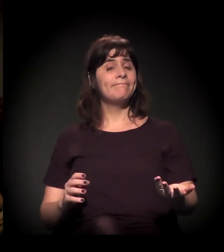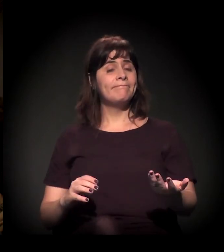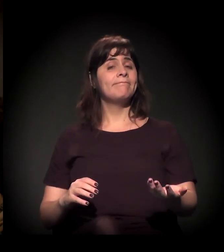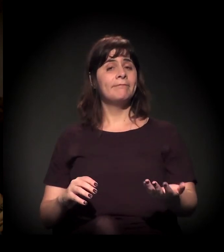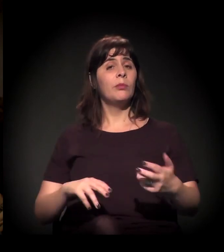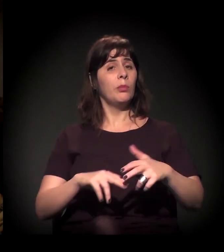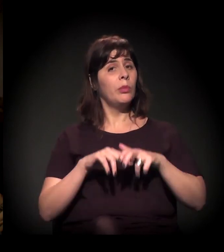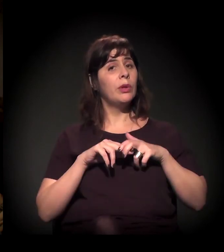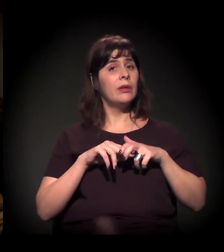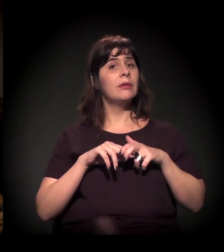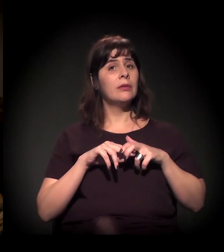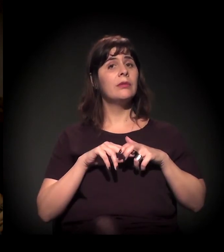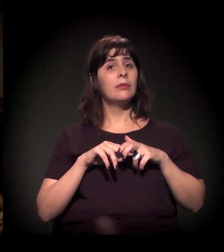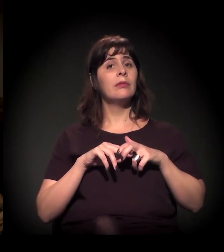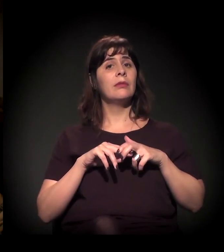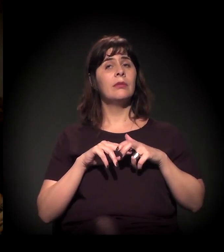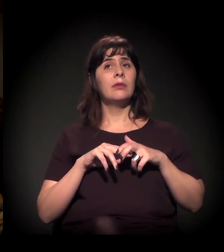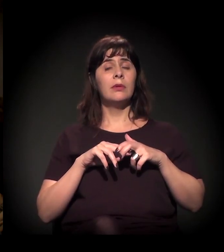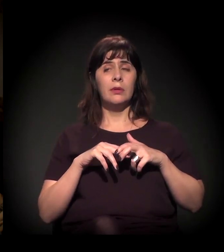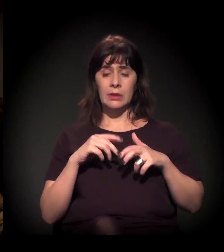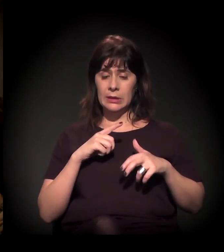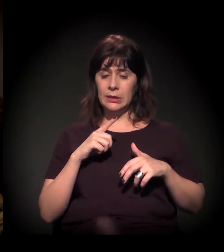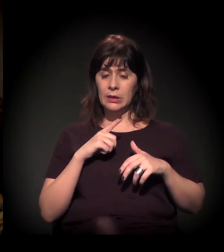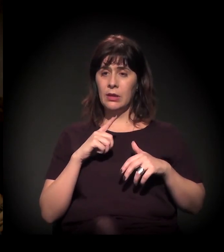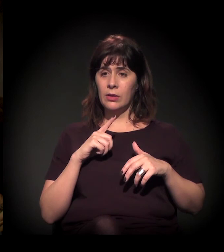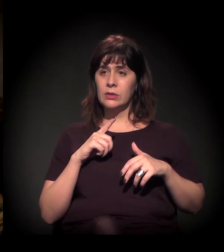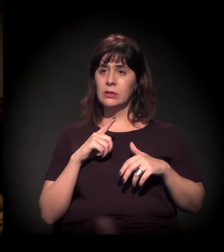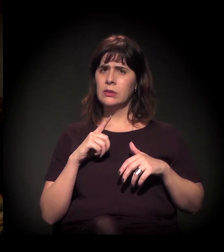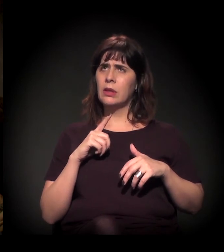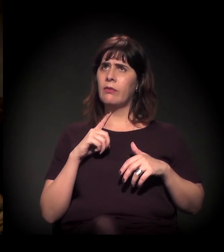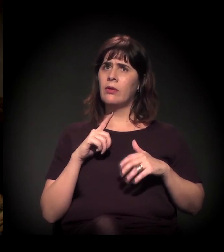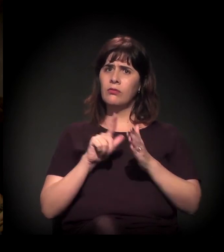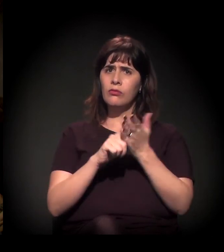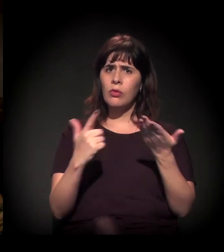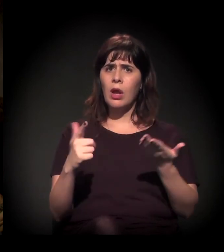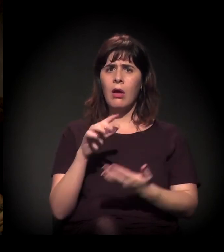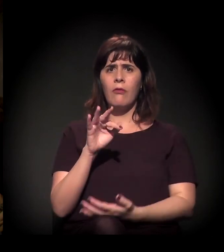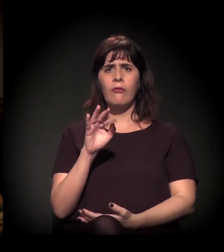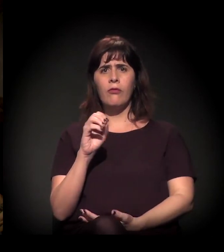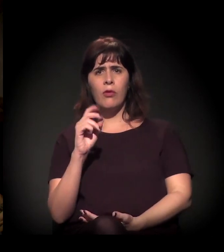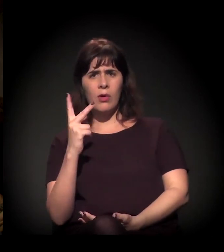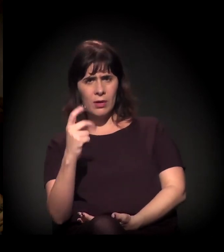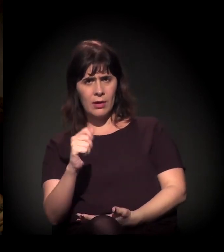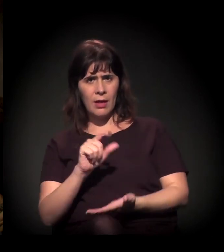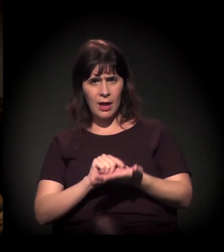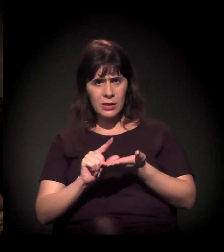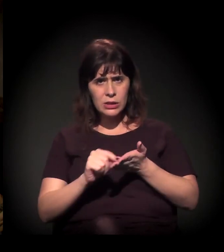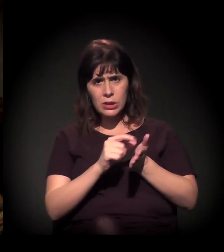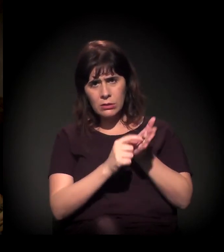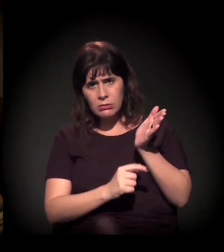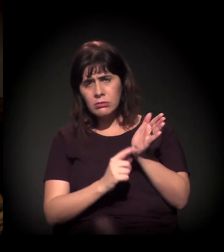Ontem mesmo saiu um artigo na Folha de S.Paulo falando sobre essa questão.